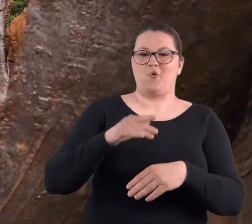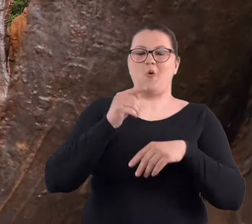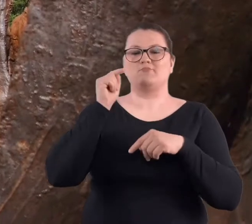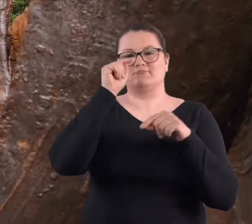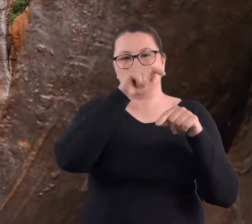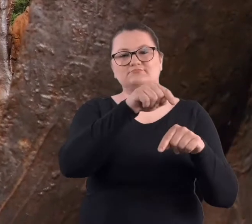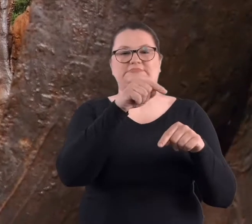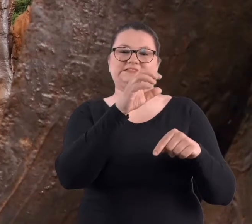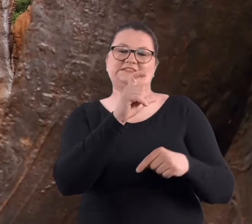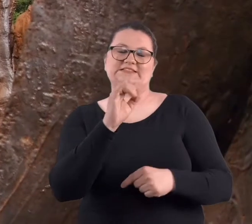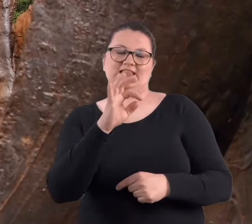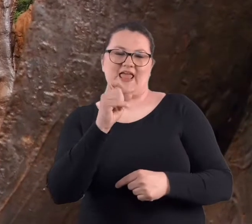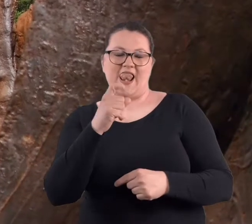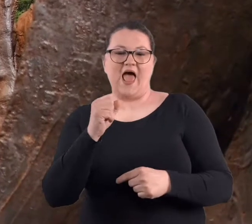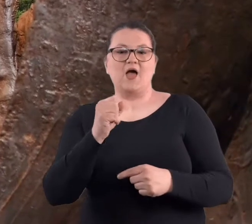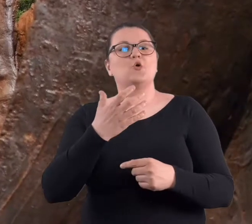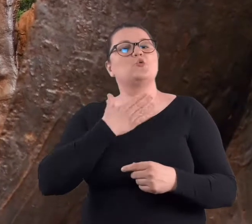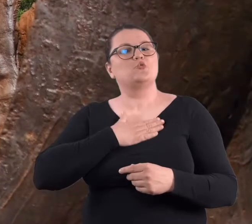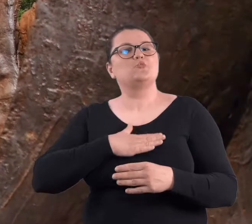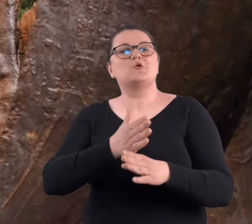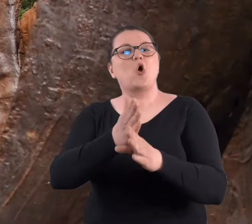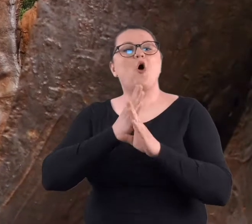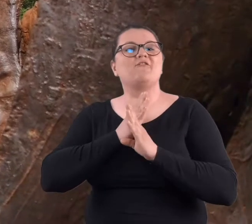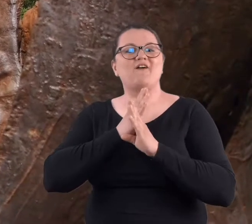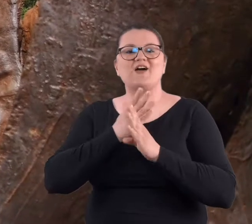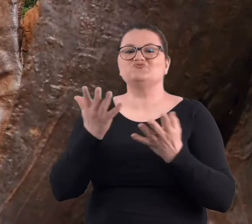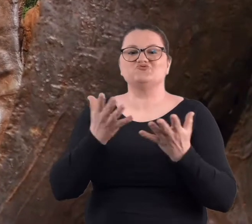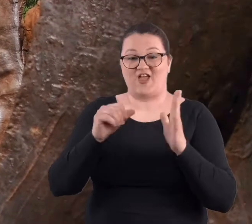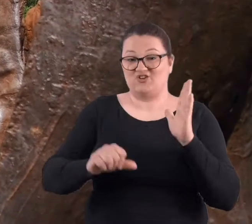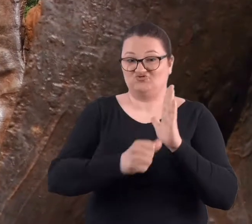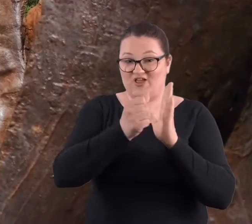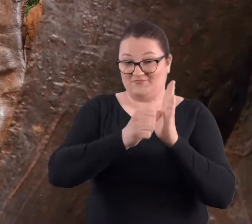w rzeźby Magdaleny Abakanowicz.